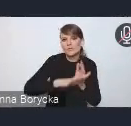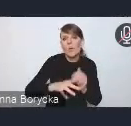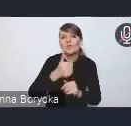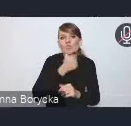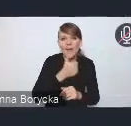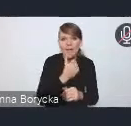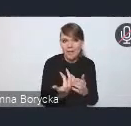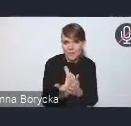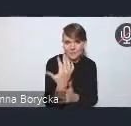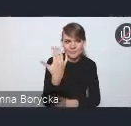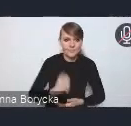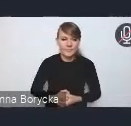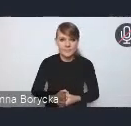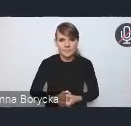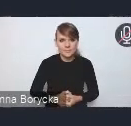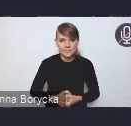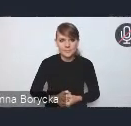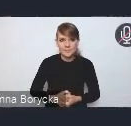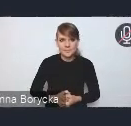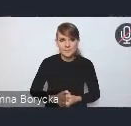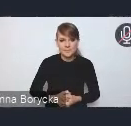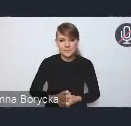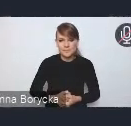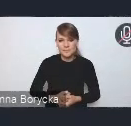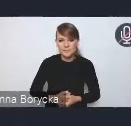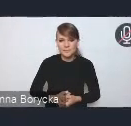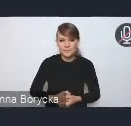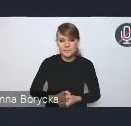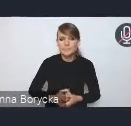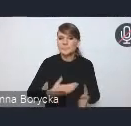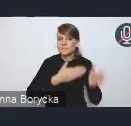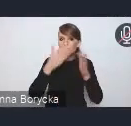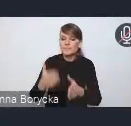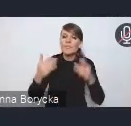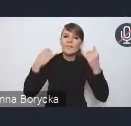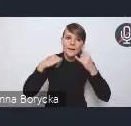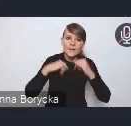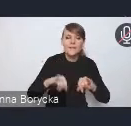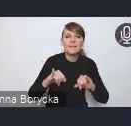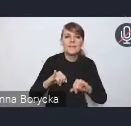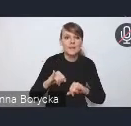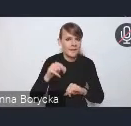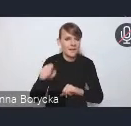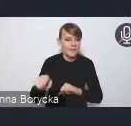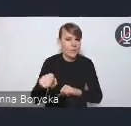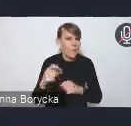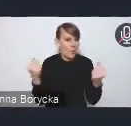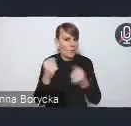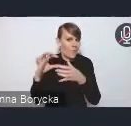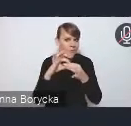Innym też, myślę, że powiązanym mocno ze zmianami klimatu także wyzwaniem,